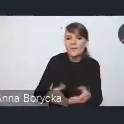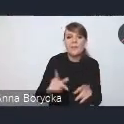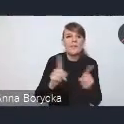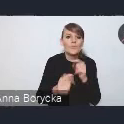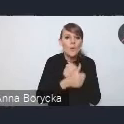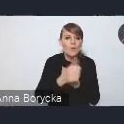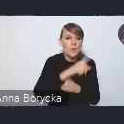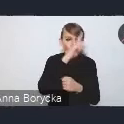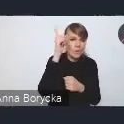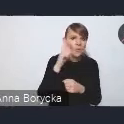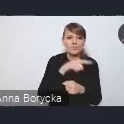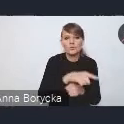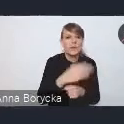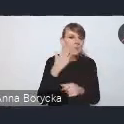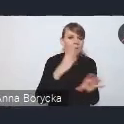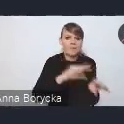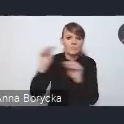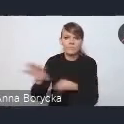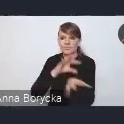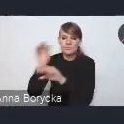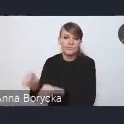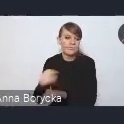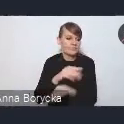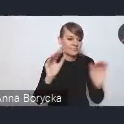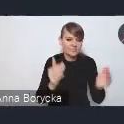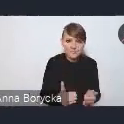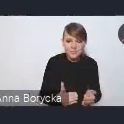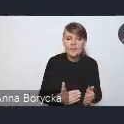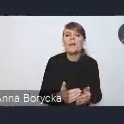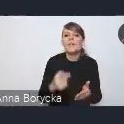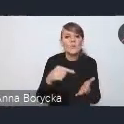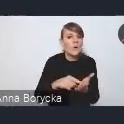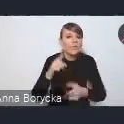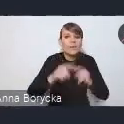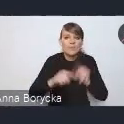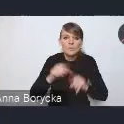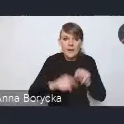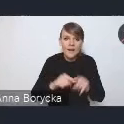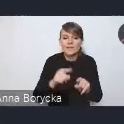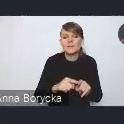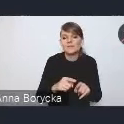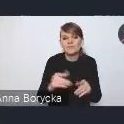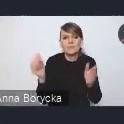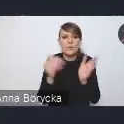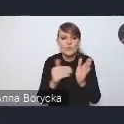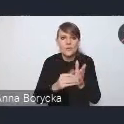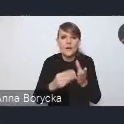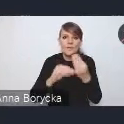co w naturalny sposób powoduje potrzebę większego wykorzystania chociażby potencjału srebrnej gospodarki,